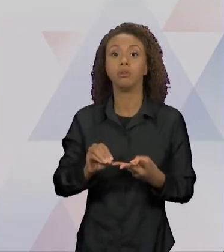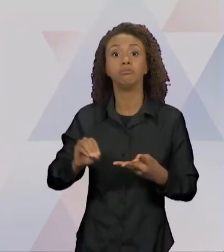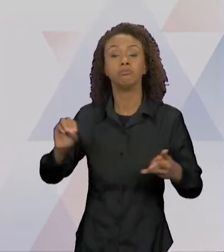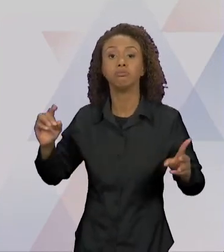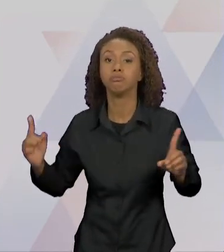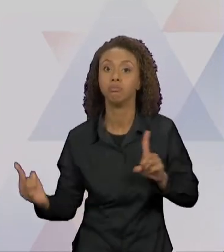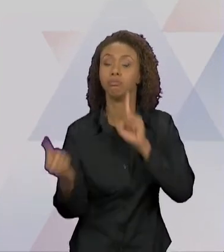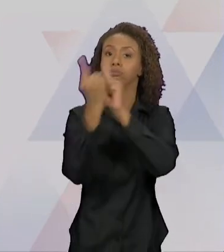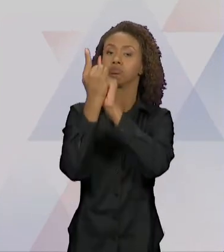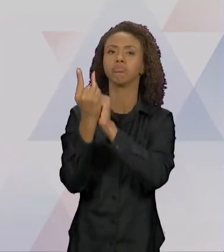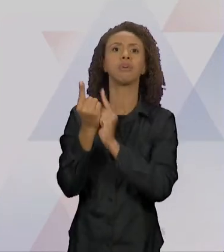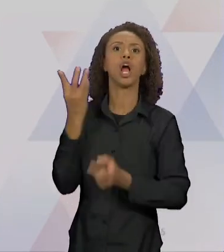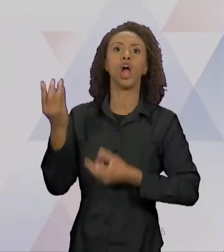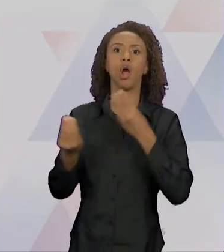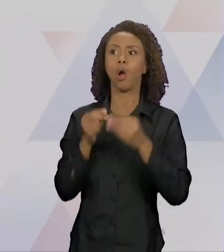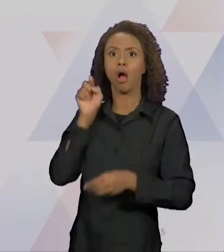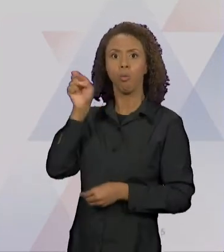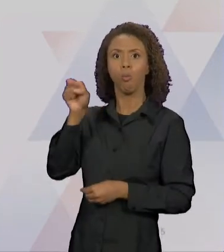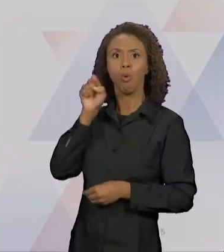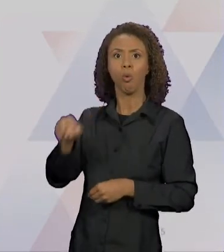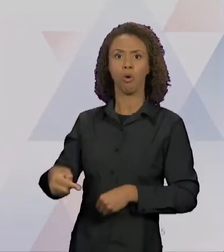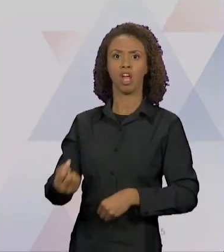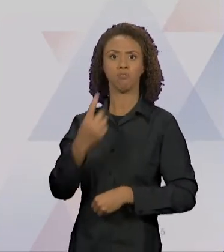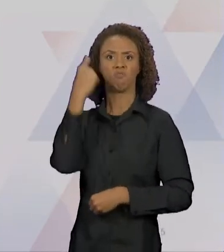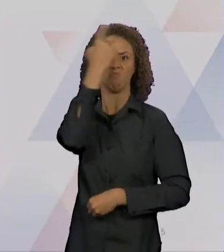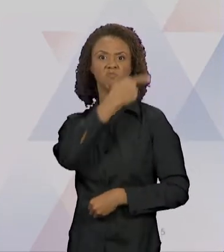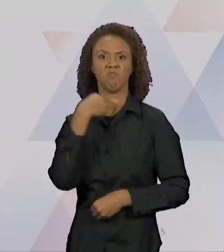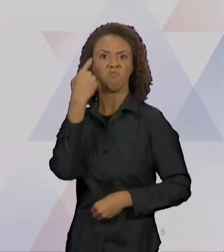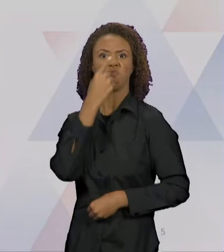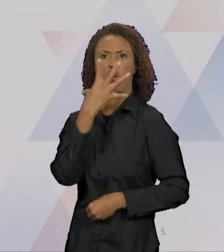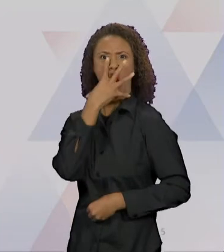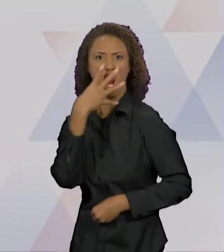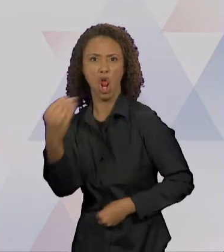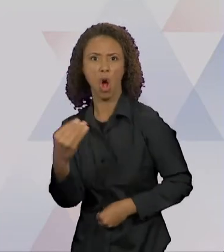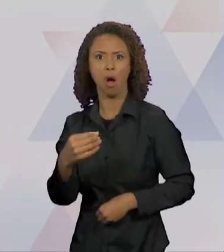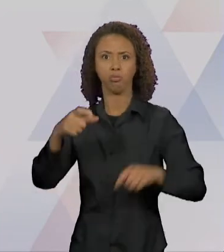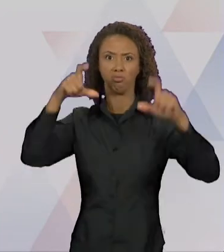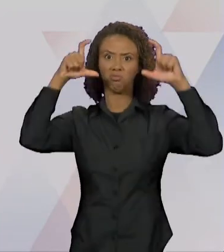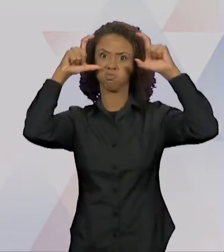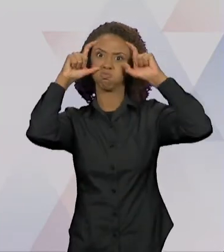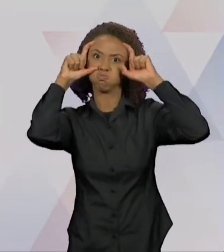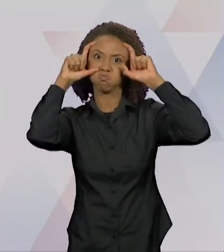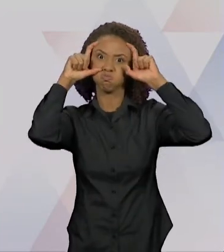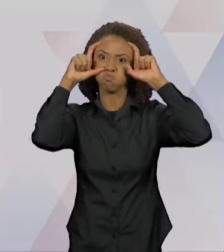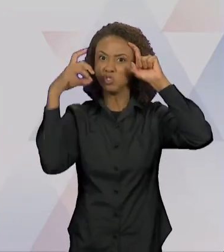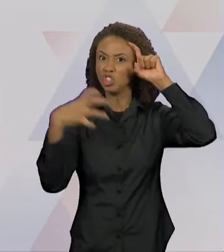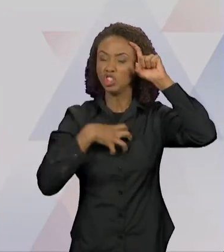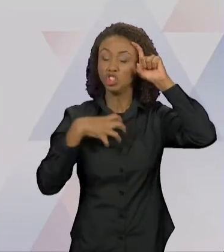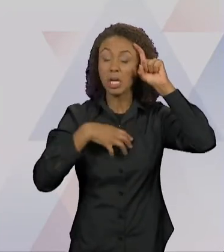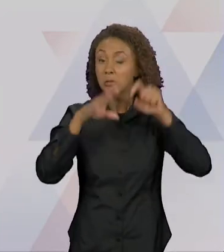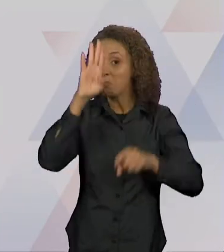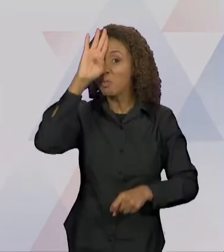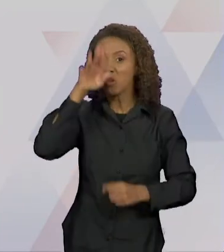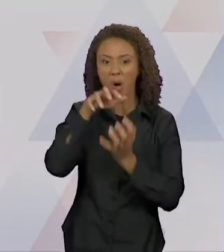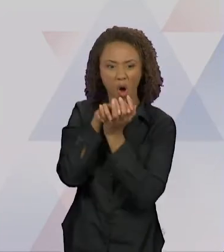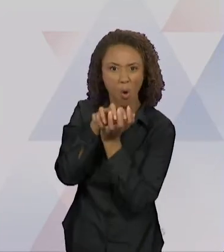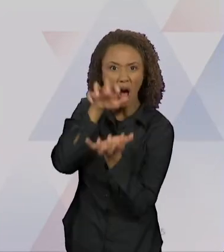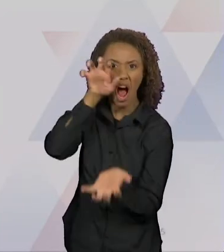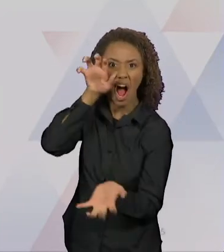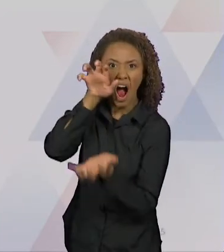DE LOBO, OLHÃO DE LOBO, JEITÃO DE LOBO E PRINCIPALMENTE UM BOCÃO TÃO GRANDE QUE ERA CAPAZ